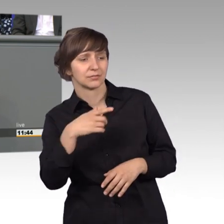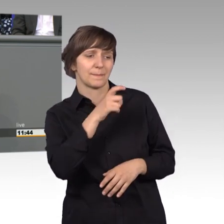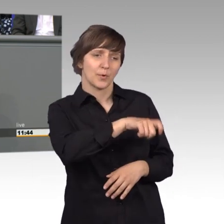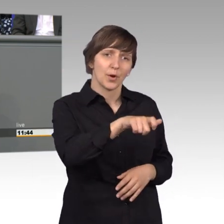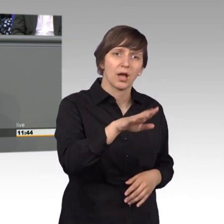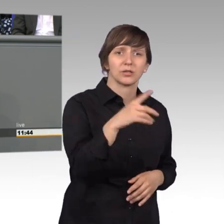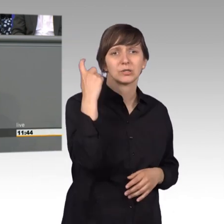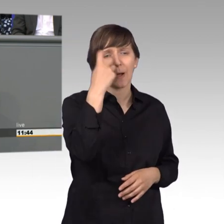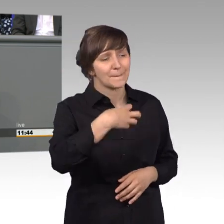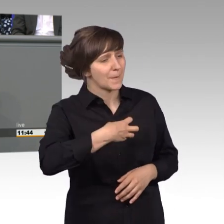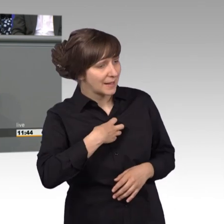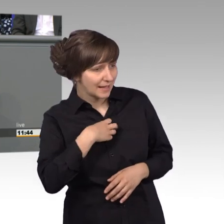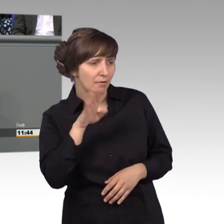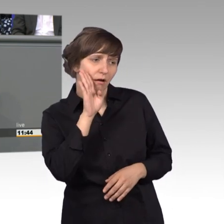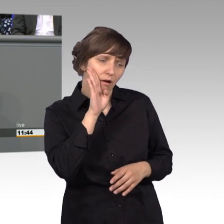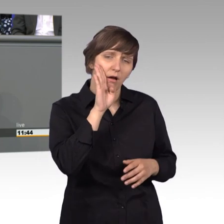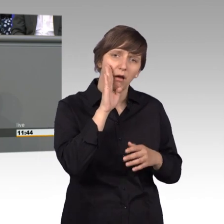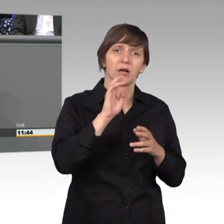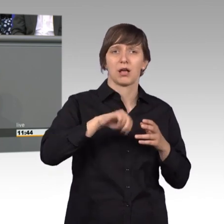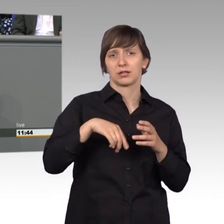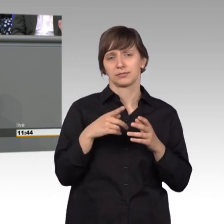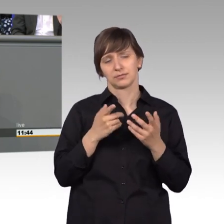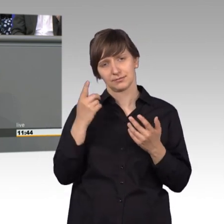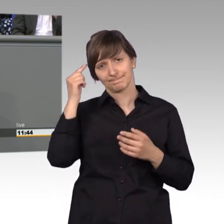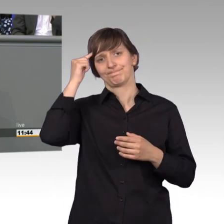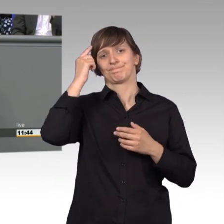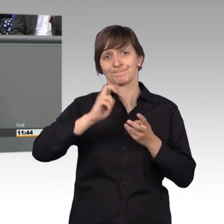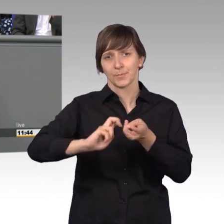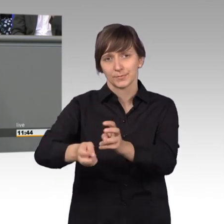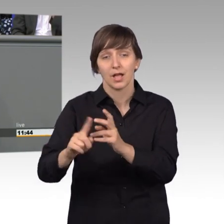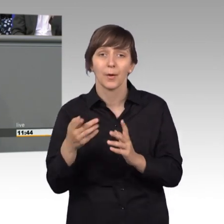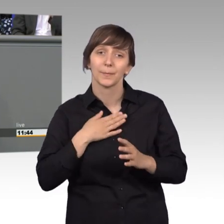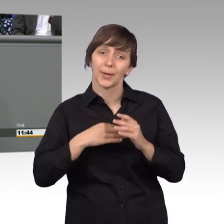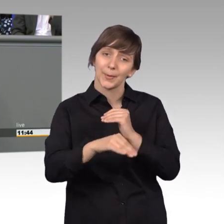können und das sage ich auch im Namen meiner lieben Kolleginnen und Kollegen, mit denen ich mich auch oft streite